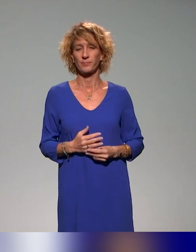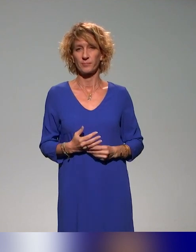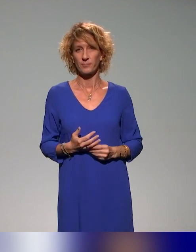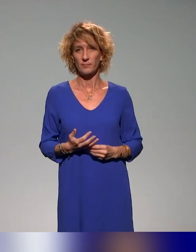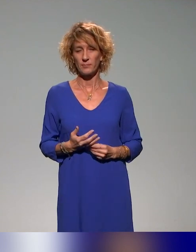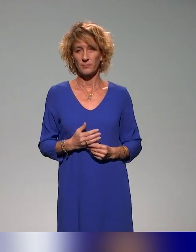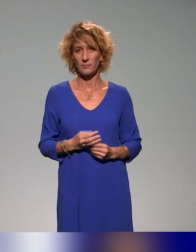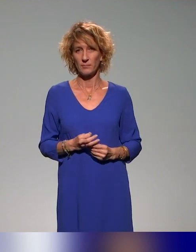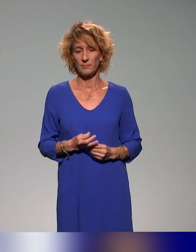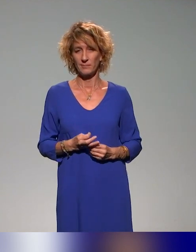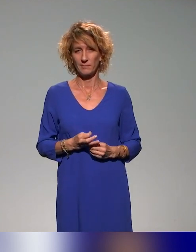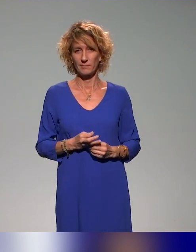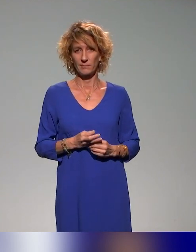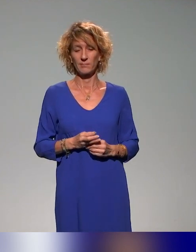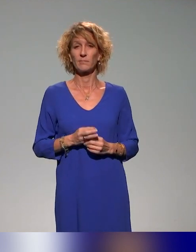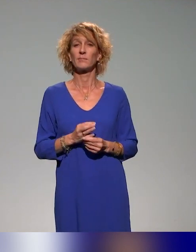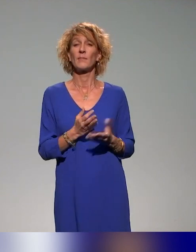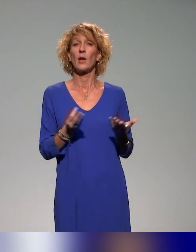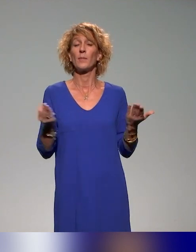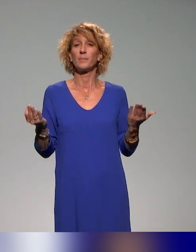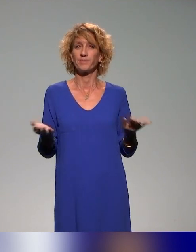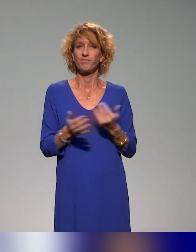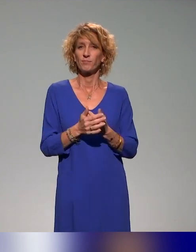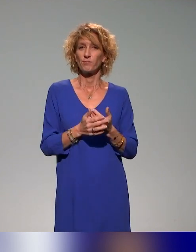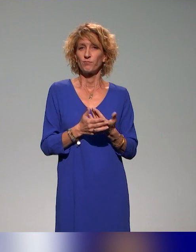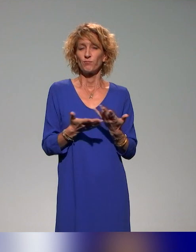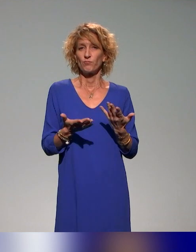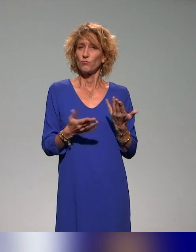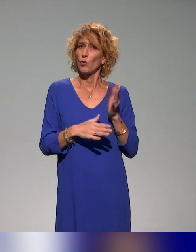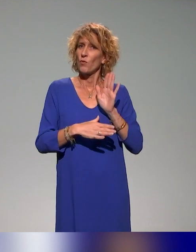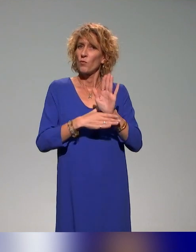Dans notre présentation, on va revenir sur le projet INCLUDE